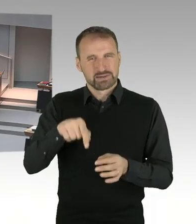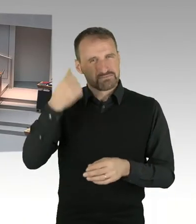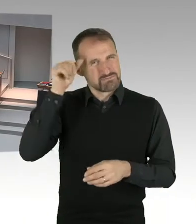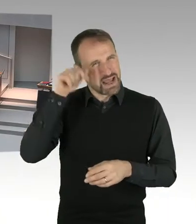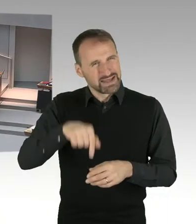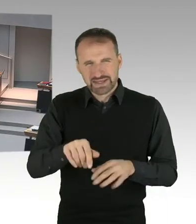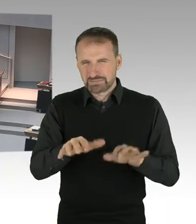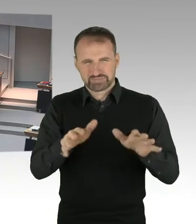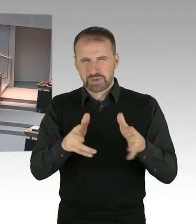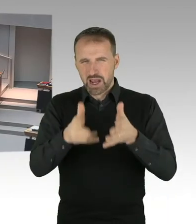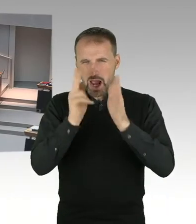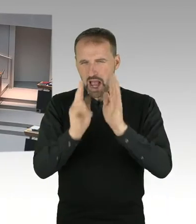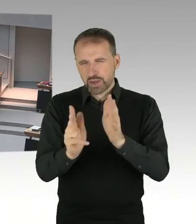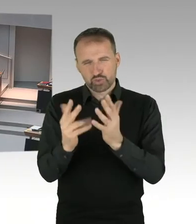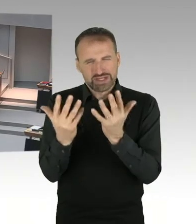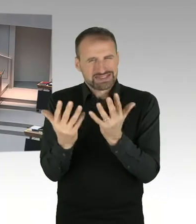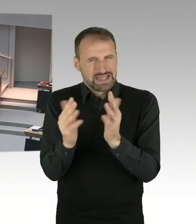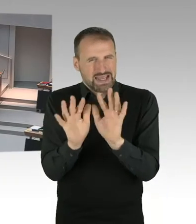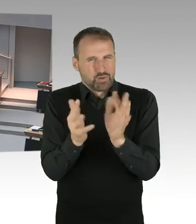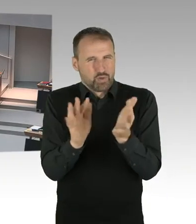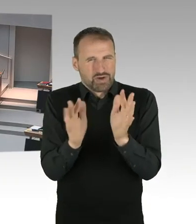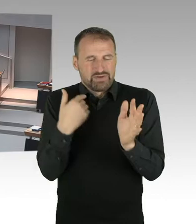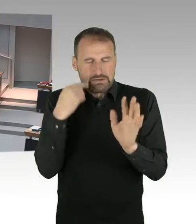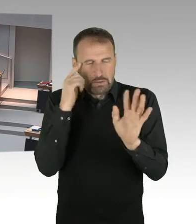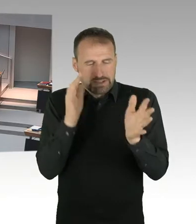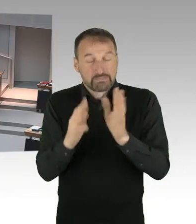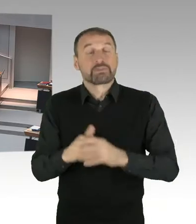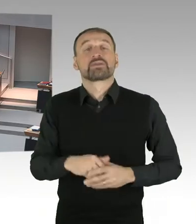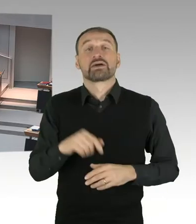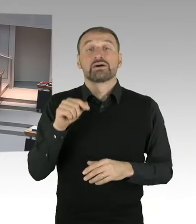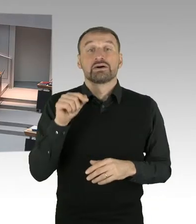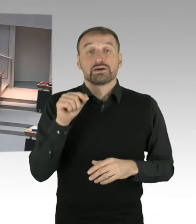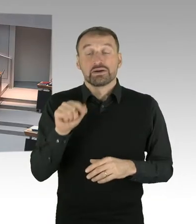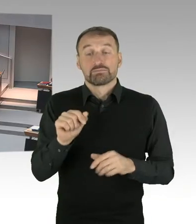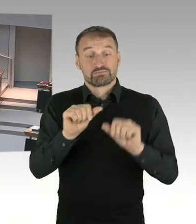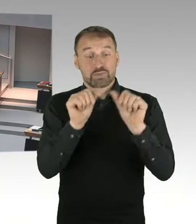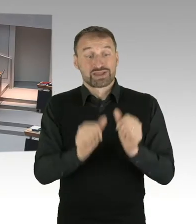würde das bedeuten, um Aufkommensneutralität in Berlin zu erreichen, würden wir den absenken, diesen Hebesatz,